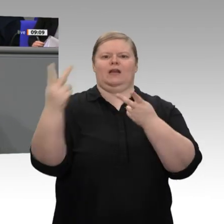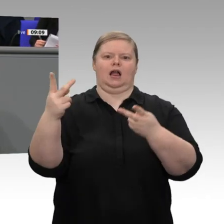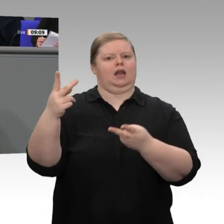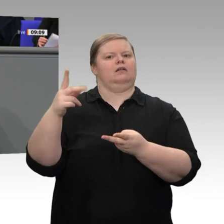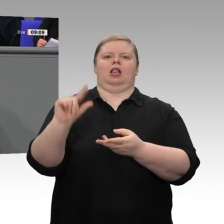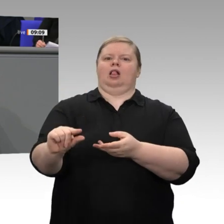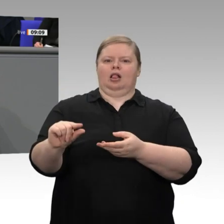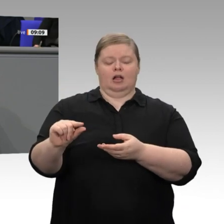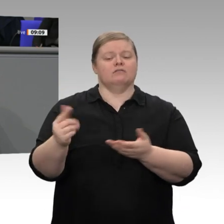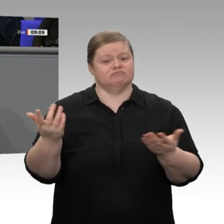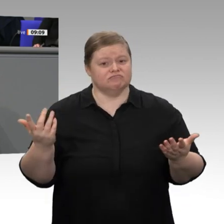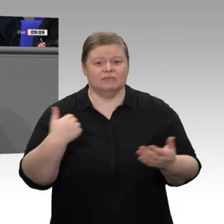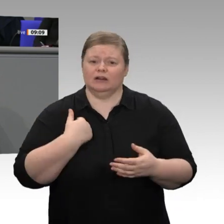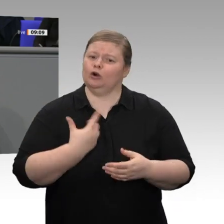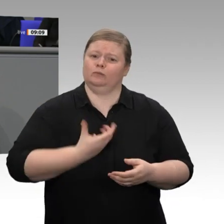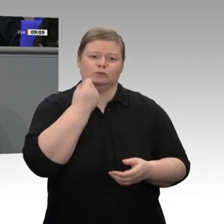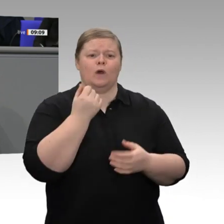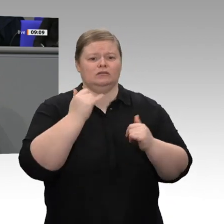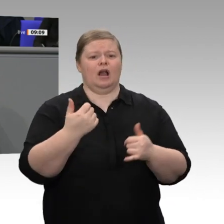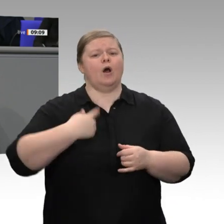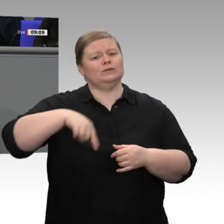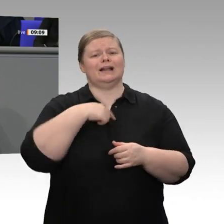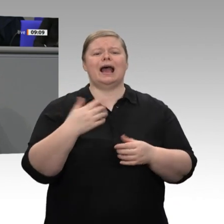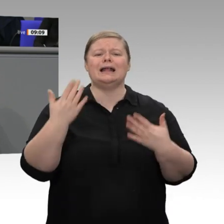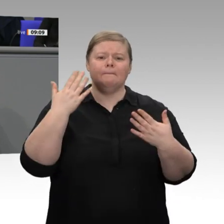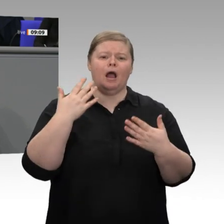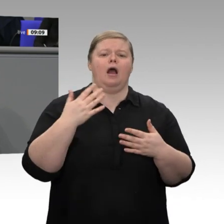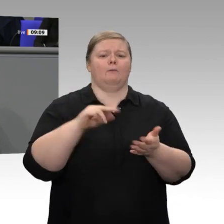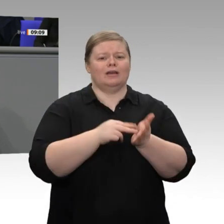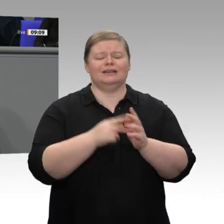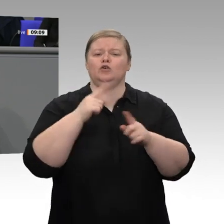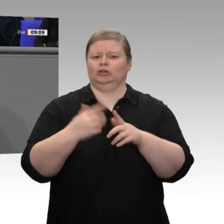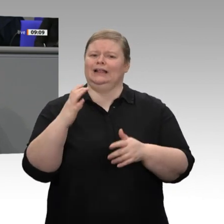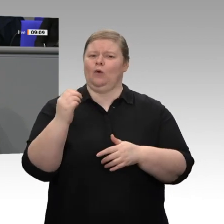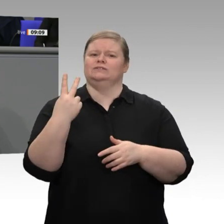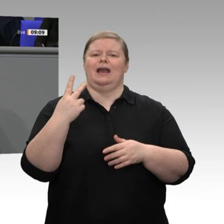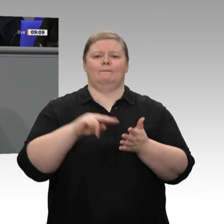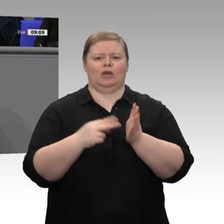machen können, wenn wir nachweisen, dass Umwelt und Wohlstand kein Gegensatz sind,